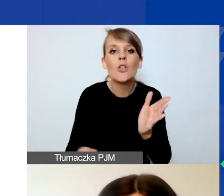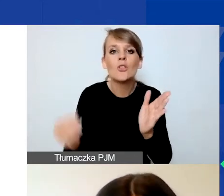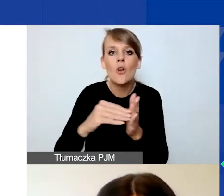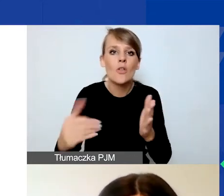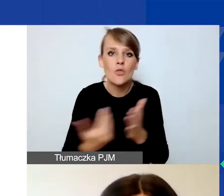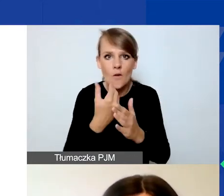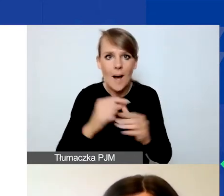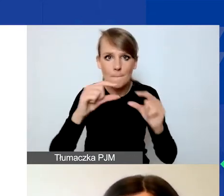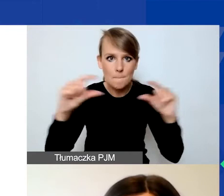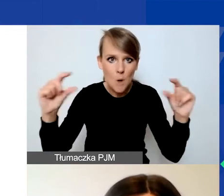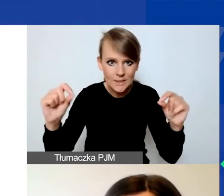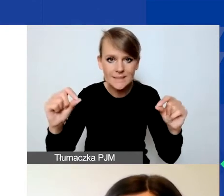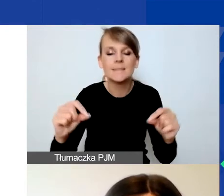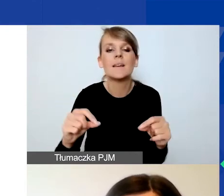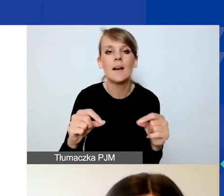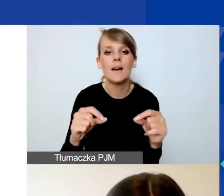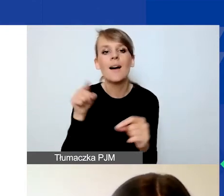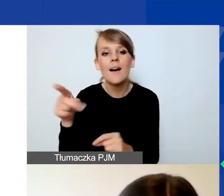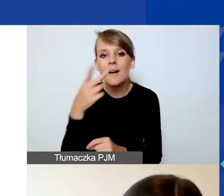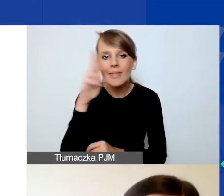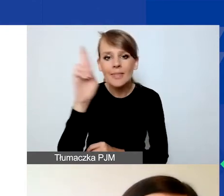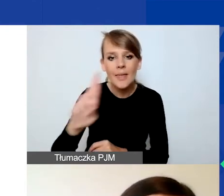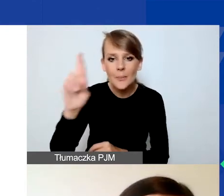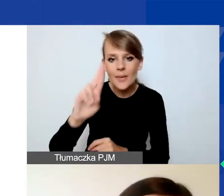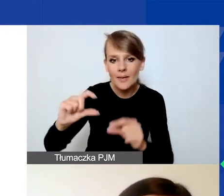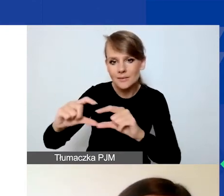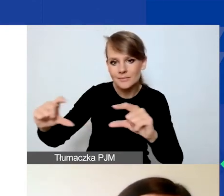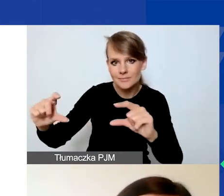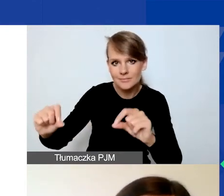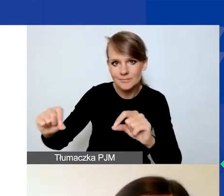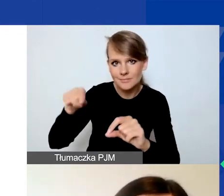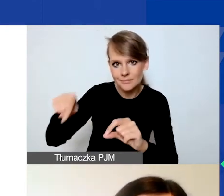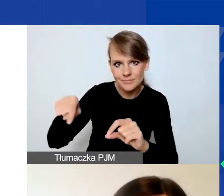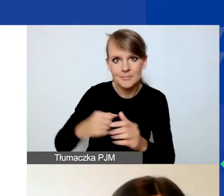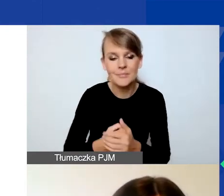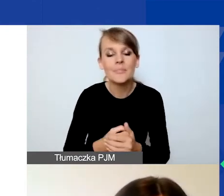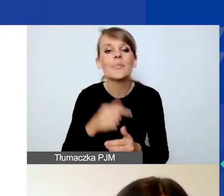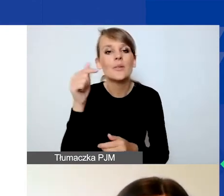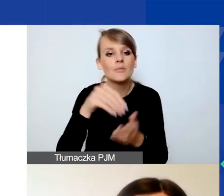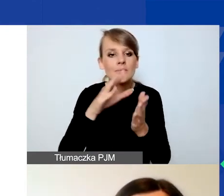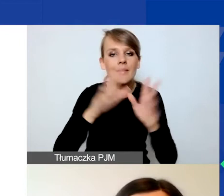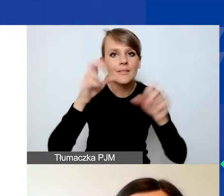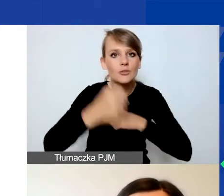który na slajdzie zaznaczyłam niebieską ramką. Musicie wskazać tytuł działania, termin i miejsce realizacji